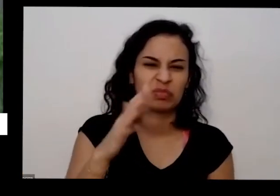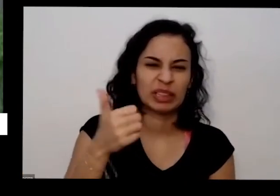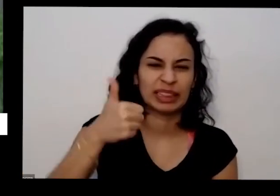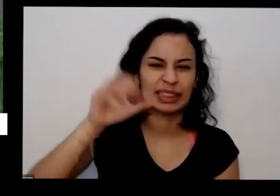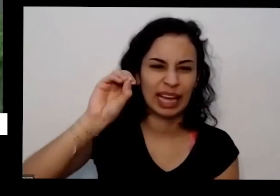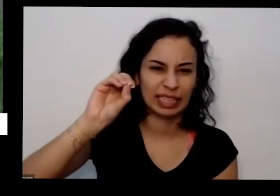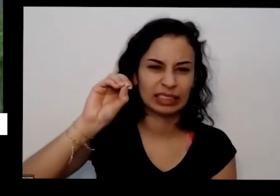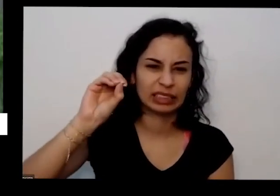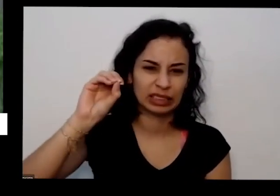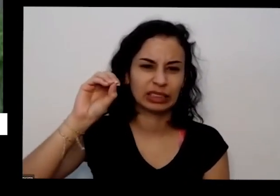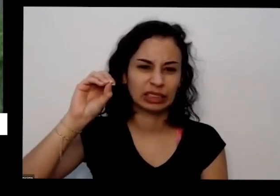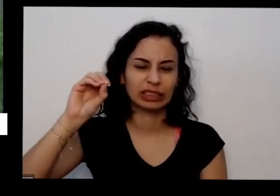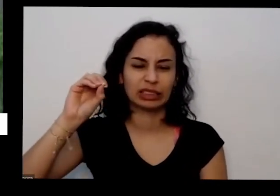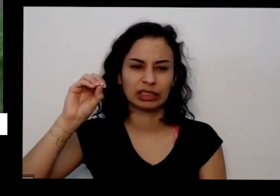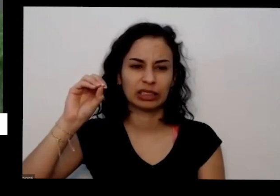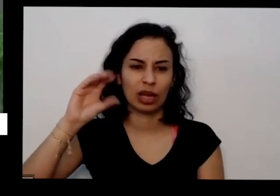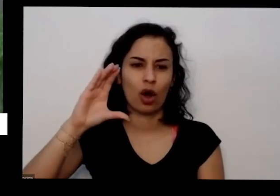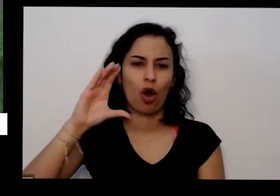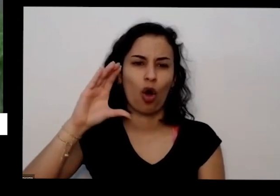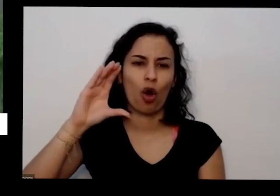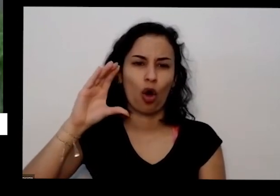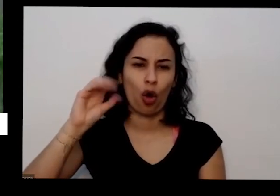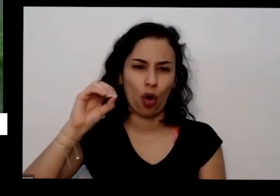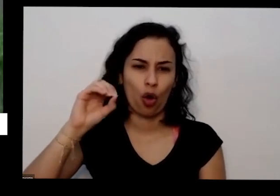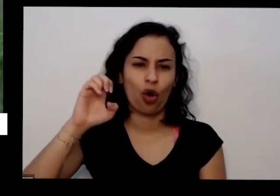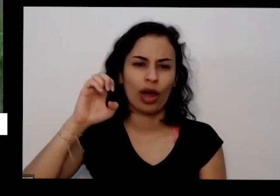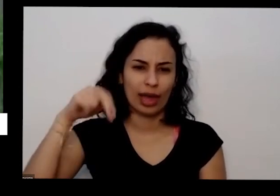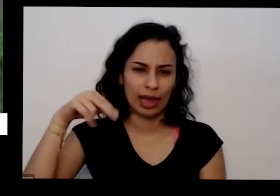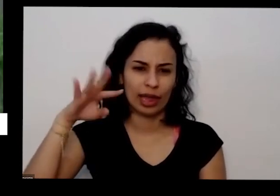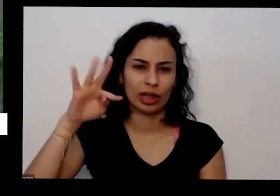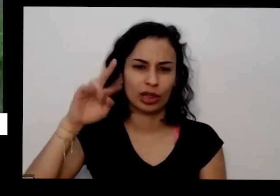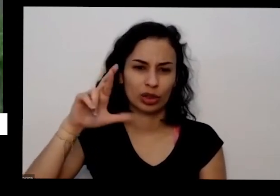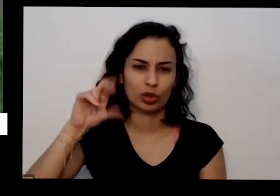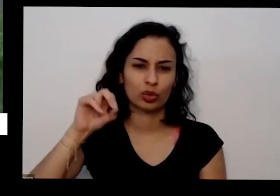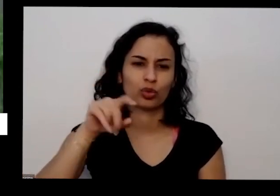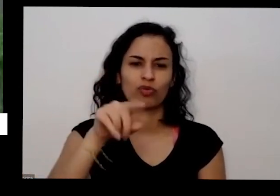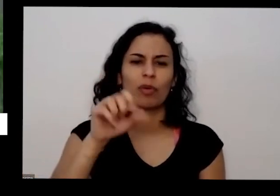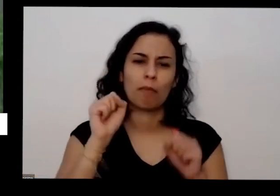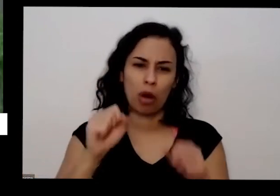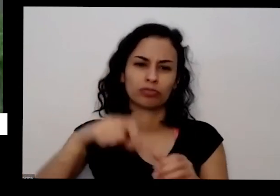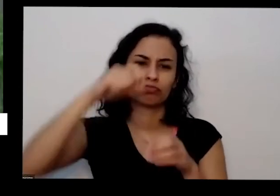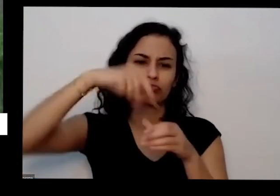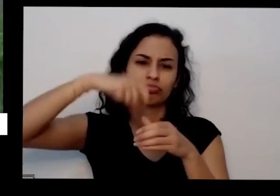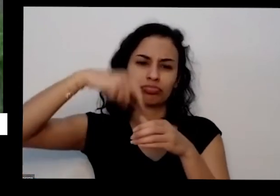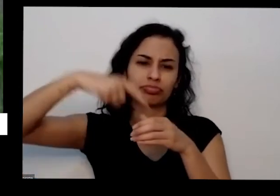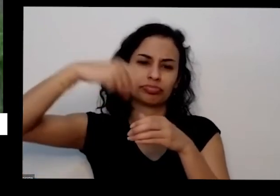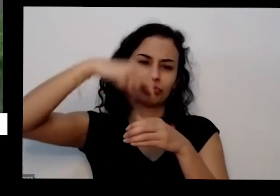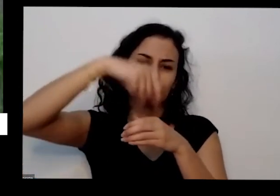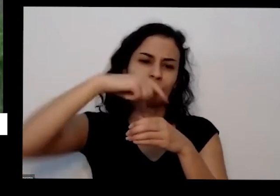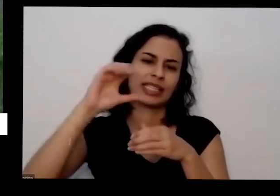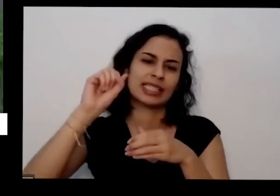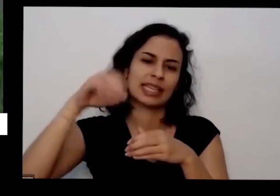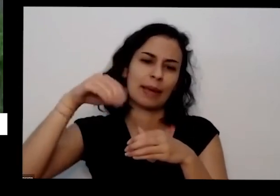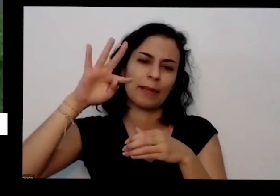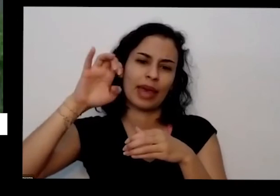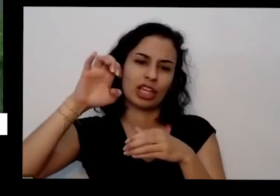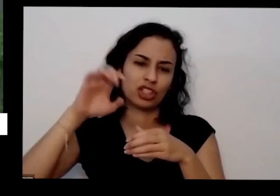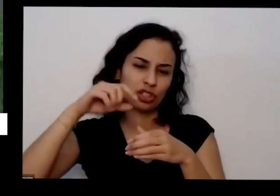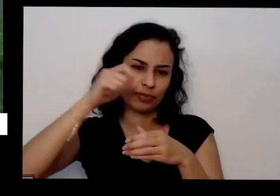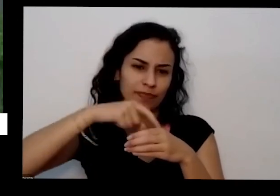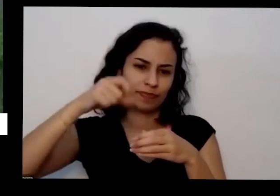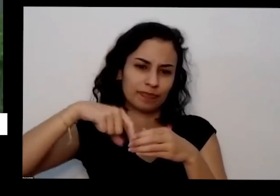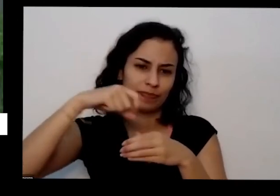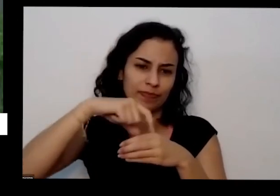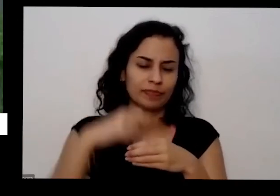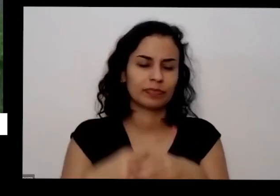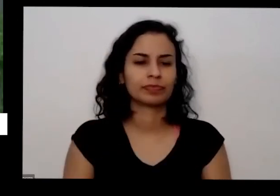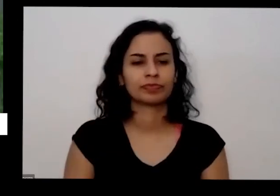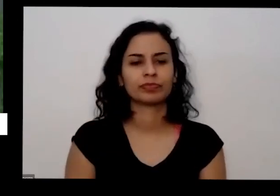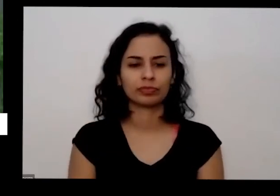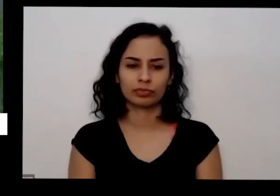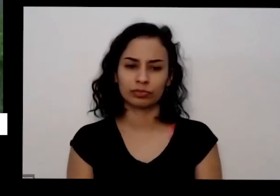o coentro você pode colocar mais mais quantidades maiores quantidades uma coisa que é bacana também